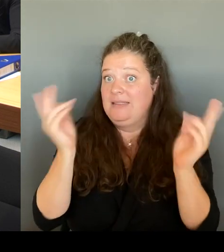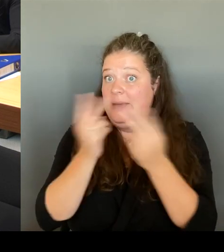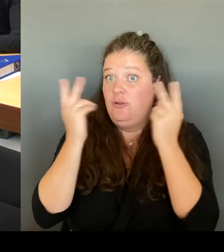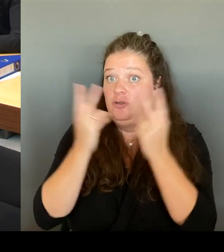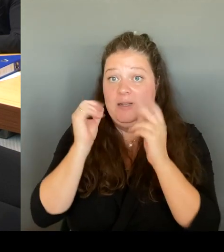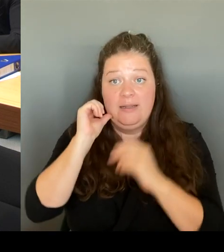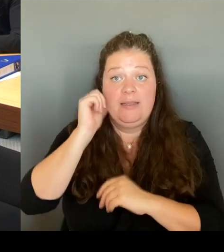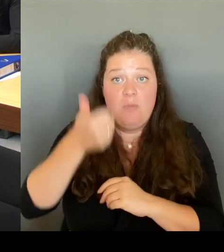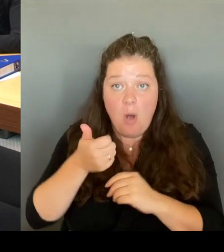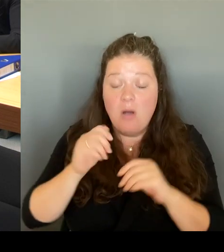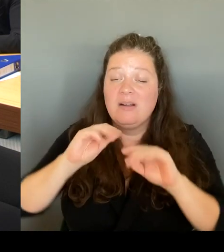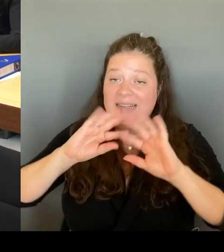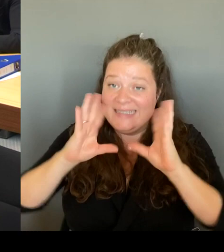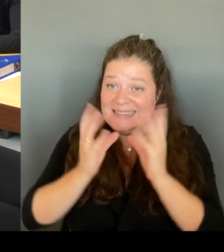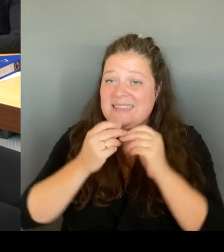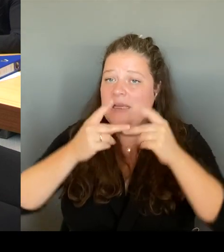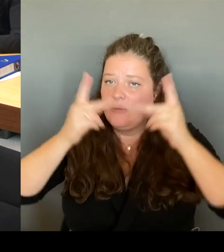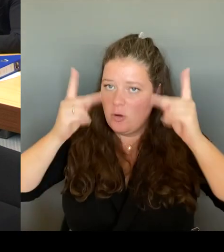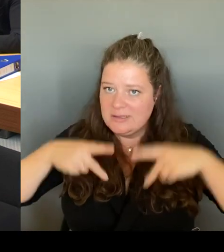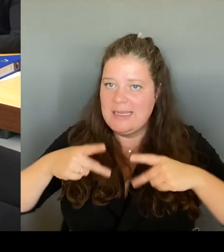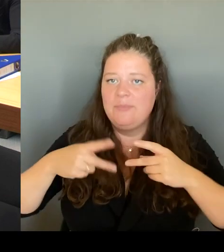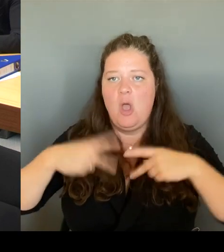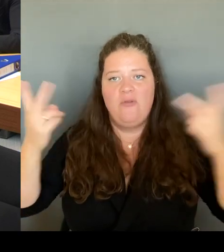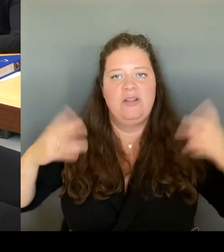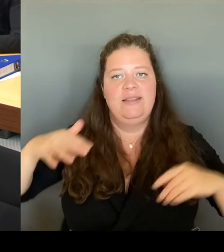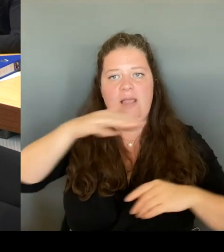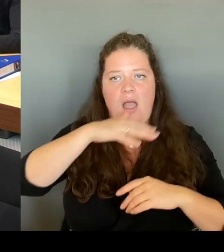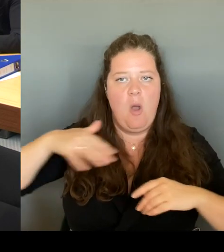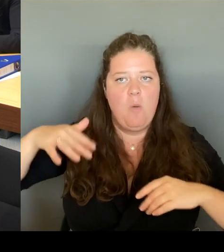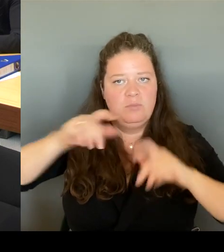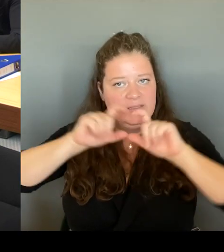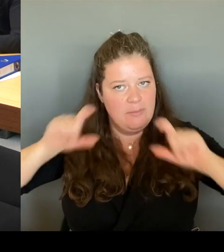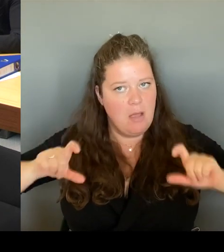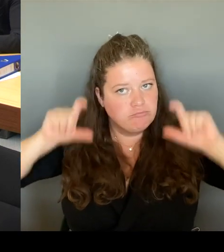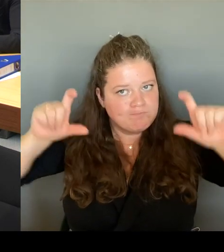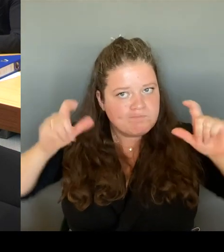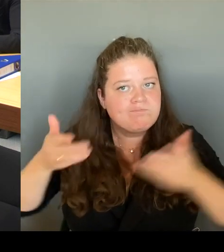Da wird natürlich auch das Gesamt, die Gesamtheit des Görlitzer